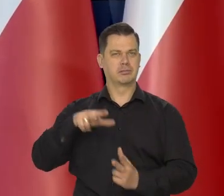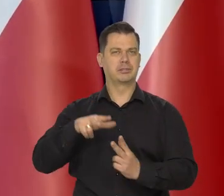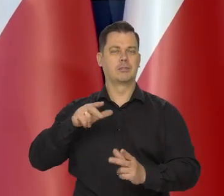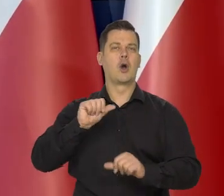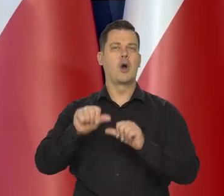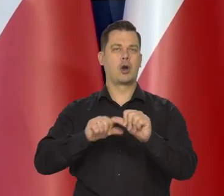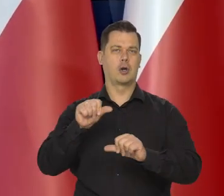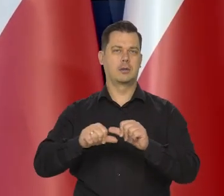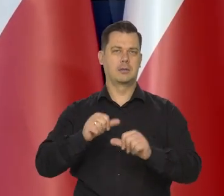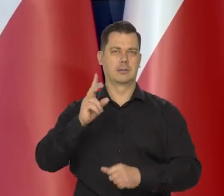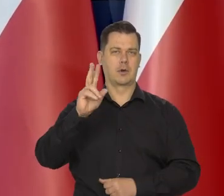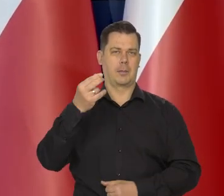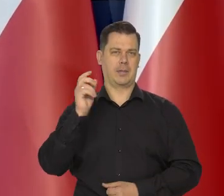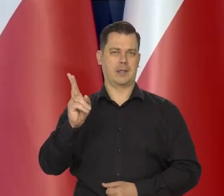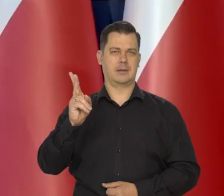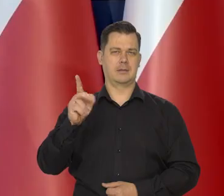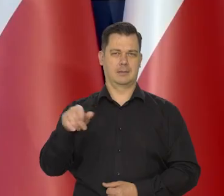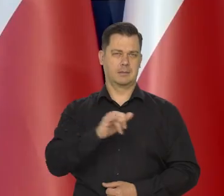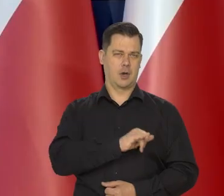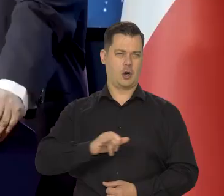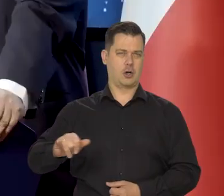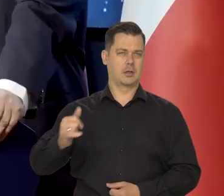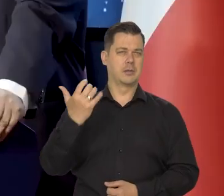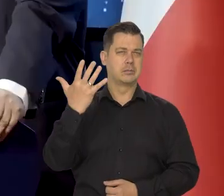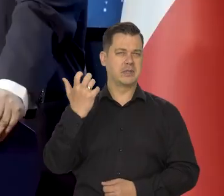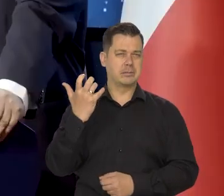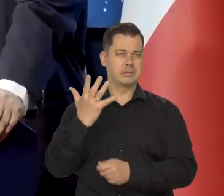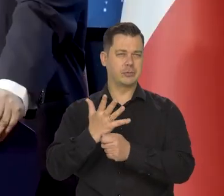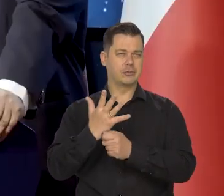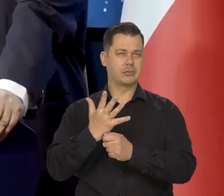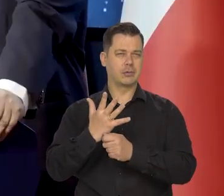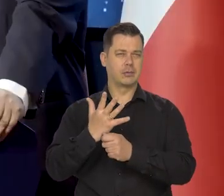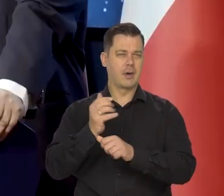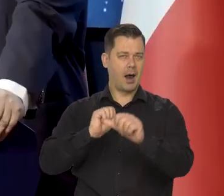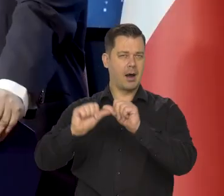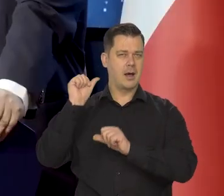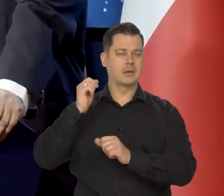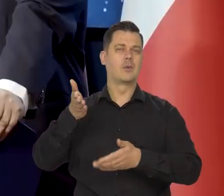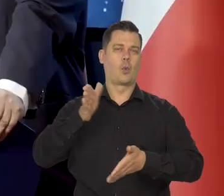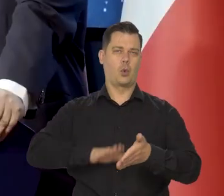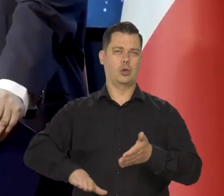Rocznica 550 urodzin Mikołaja Kopernika